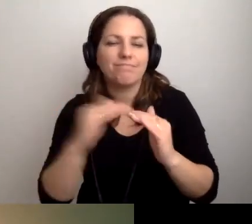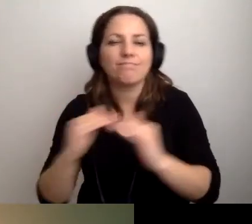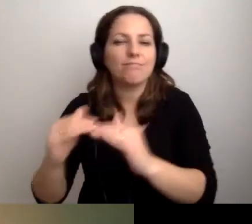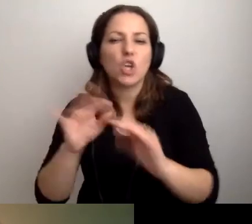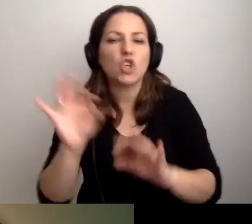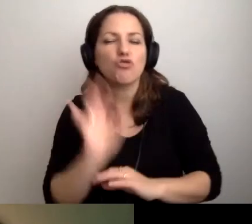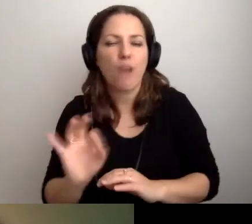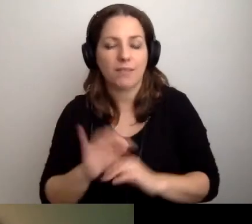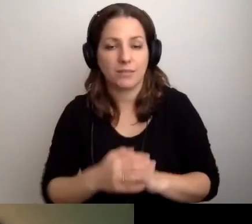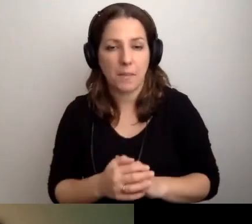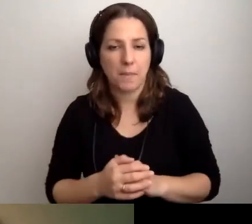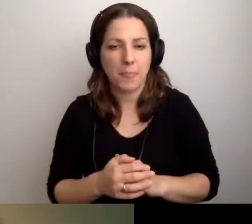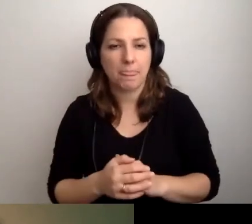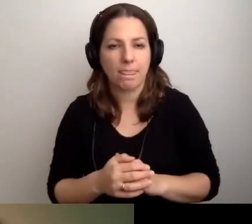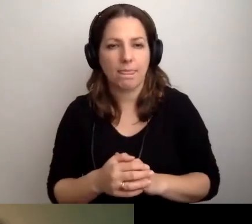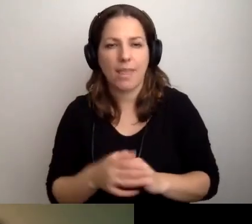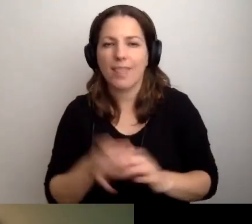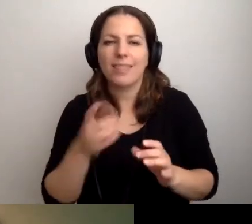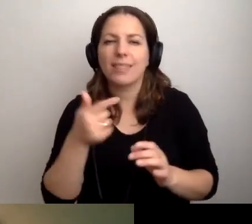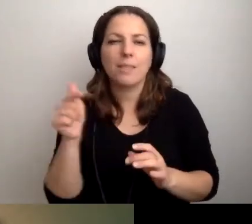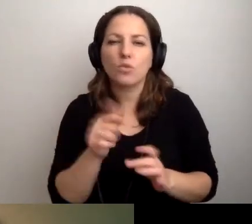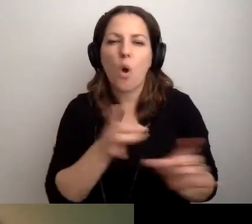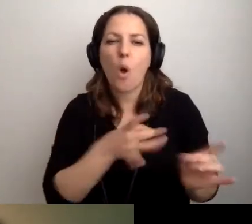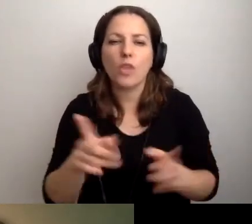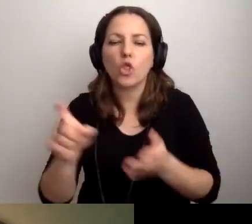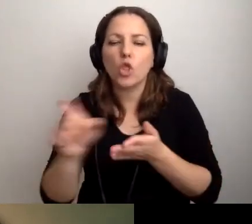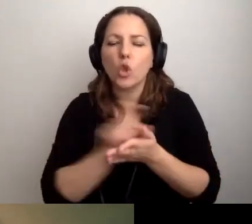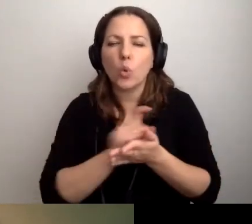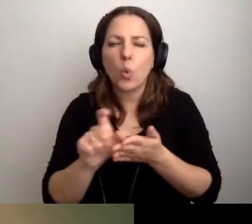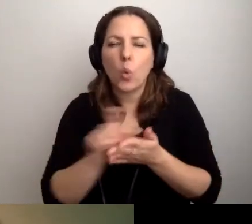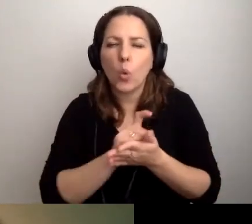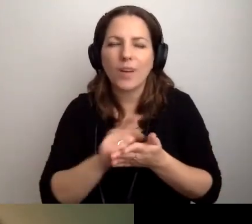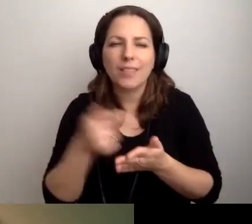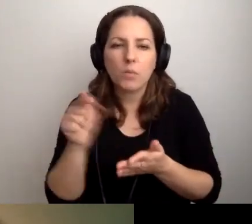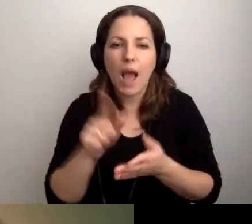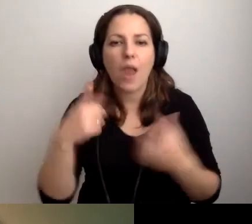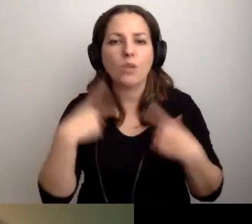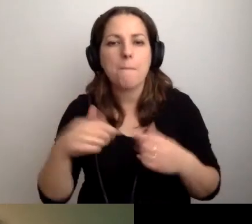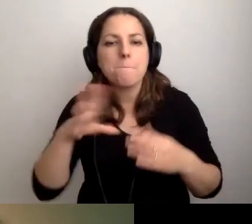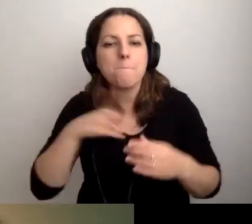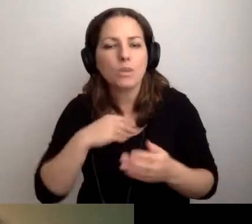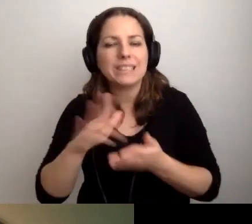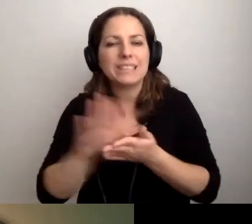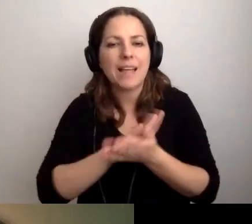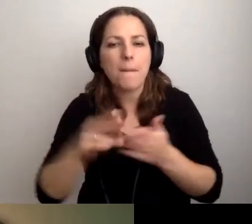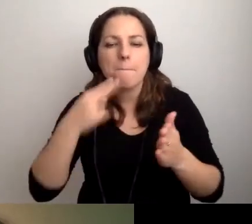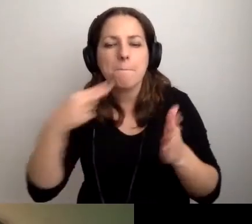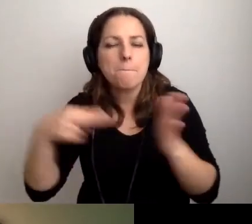Niekoniecznie od razu musi być druk. Ale żeby taka osoba mogła to zeskanować na pendrive.